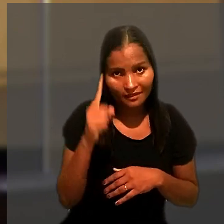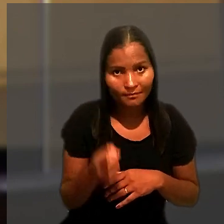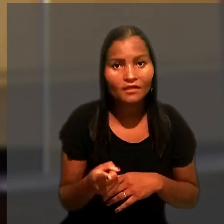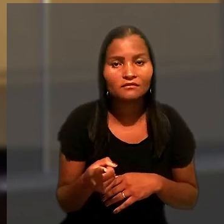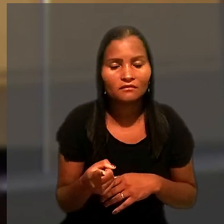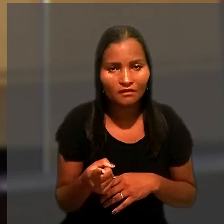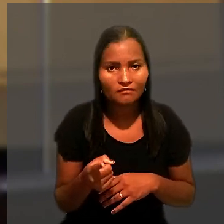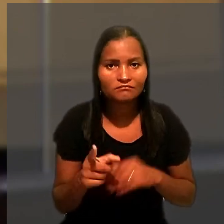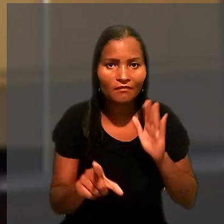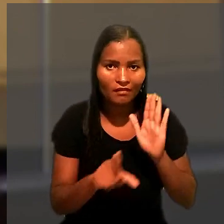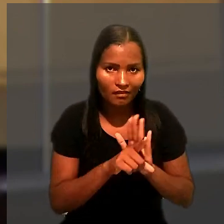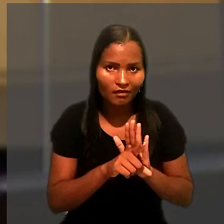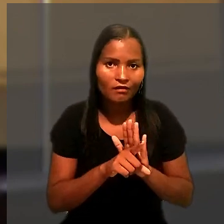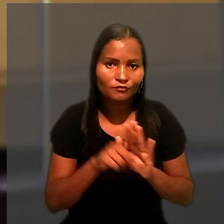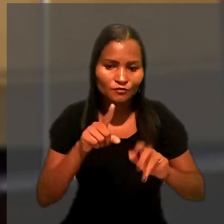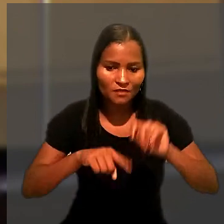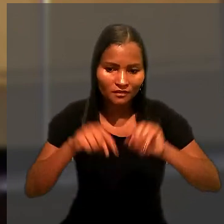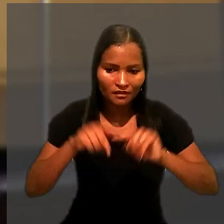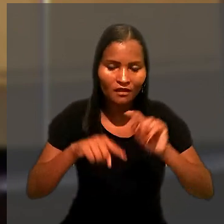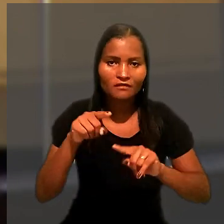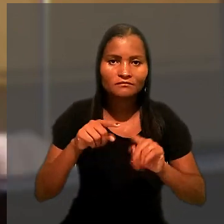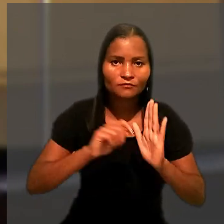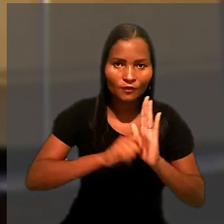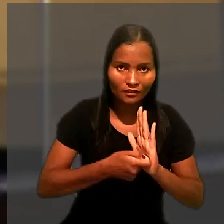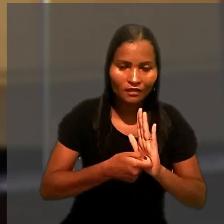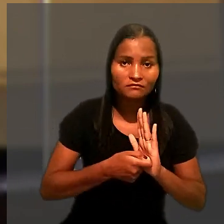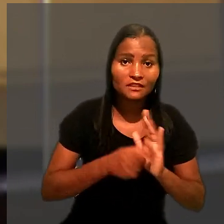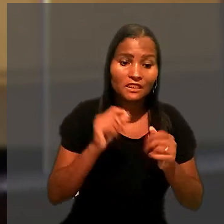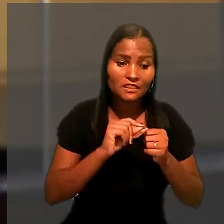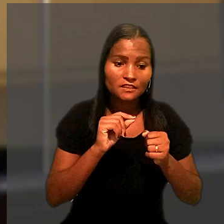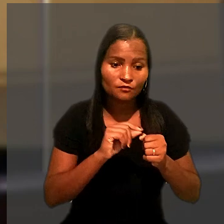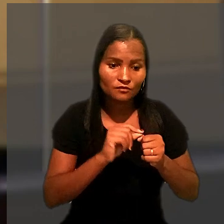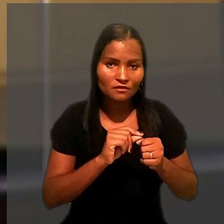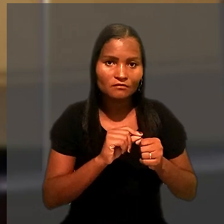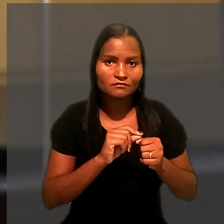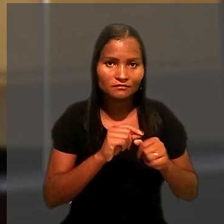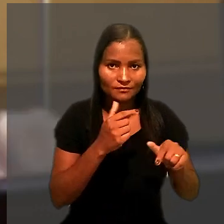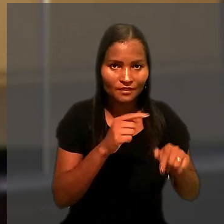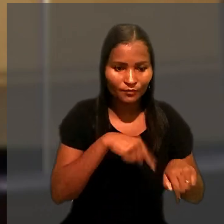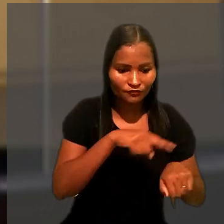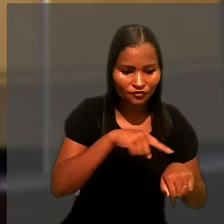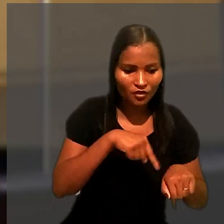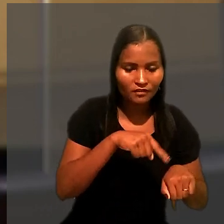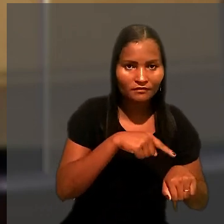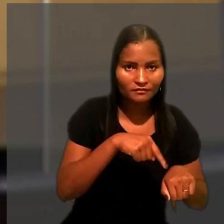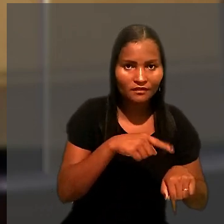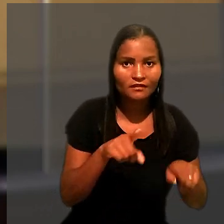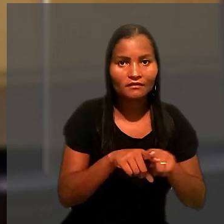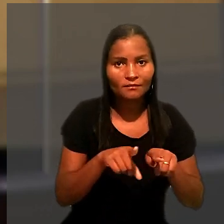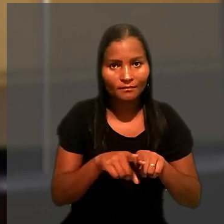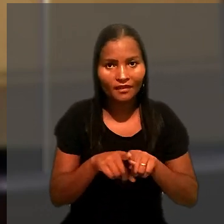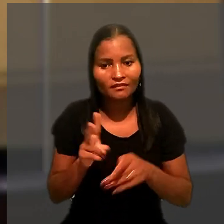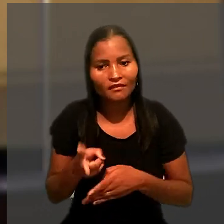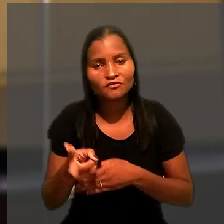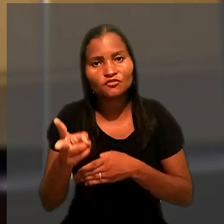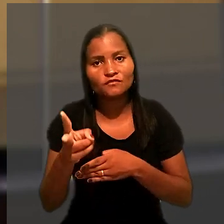que determina a gradação legal dos bens penhoráveis tanto na execução provisória quanto na definitiva.